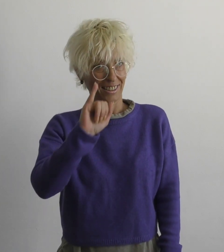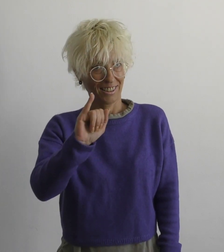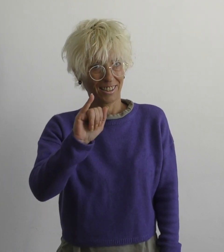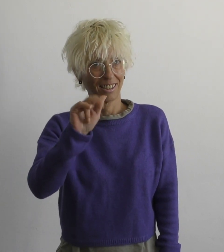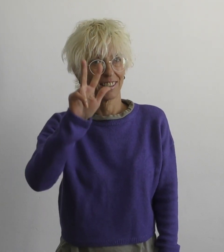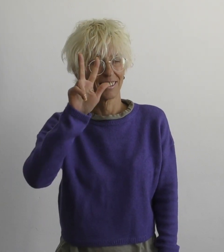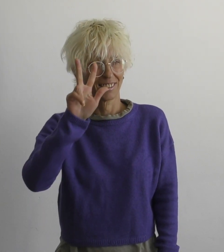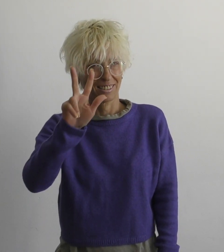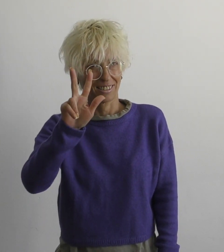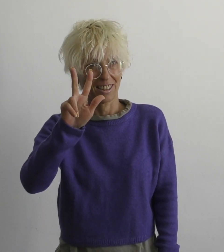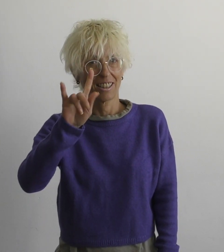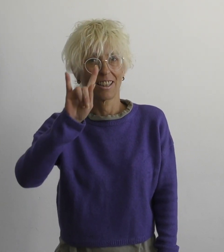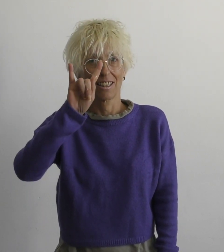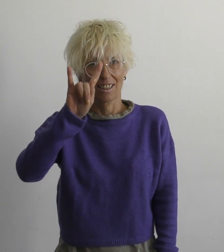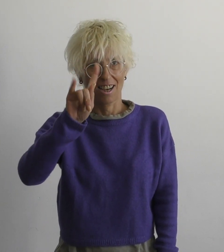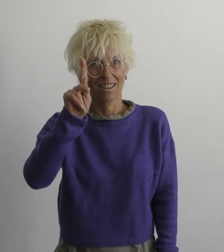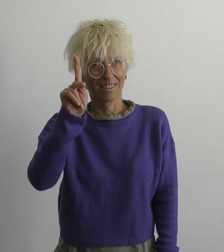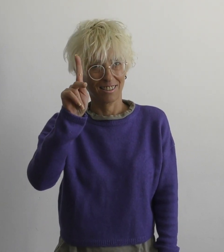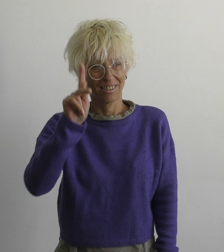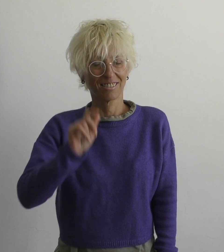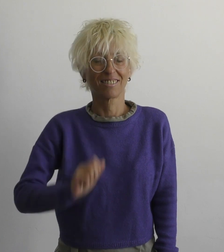И ц ха к